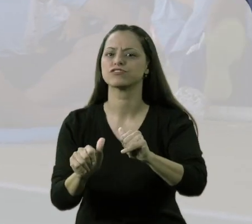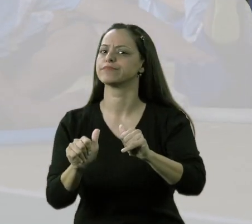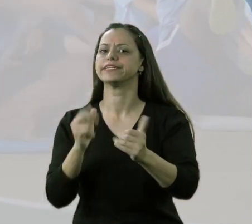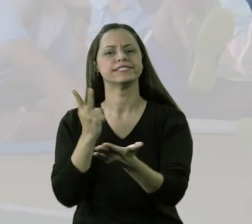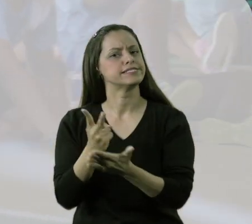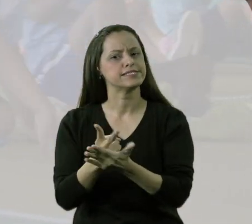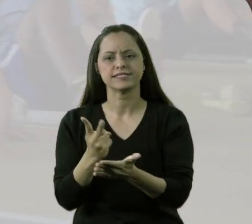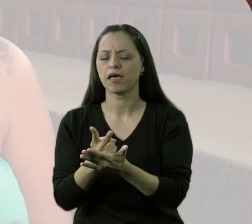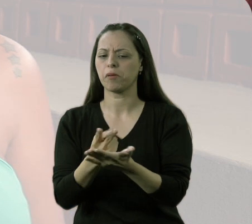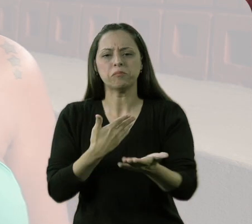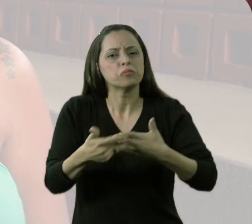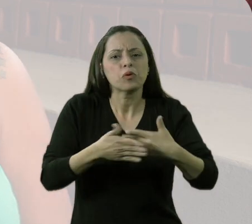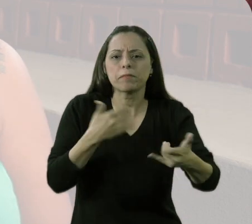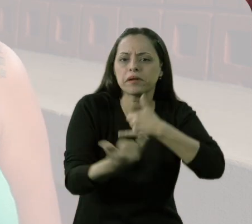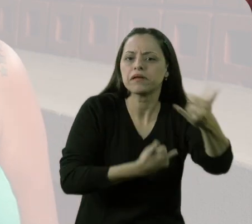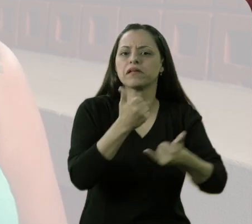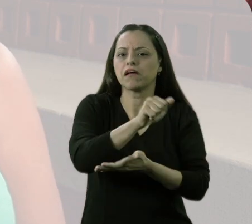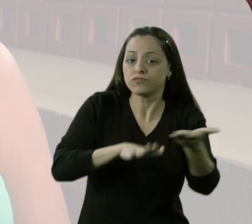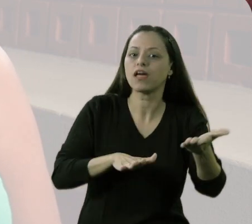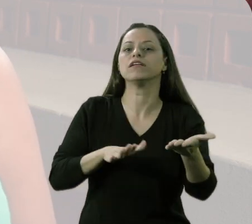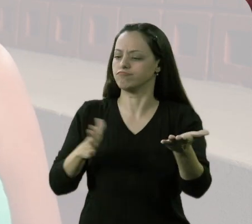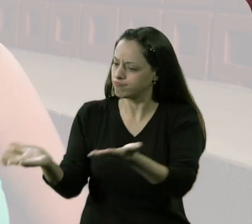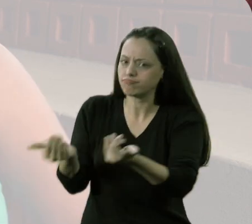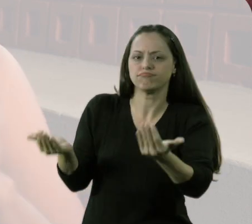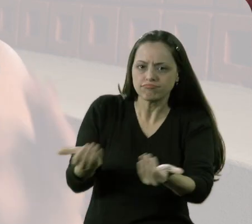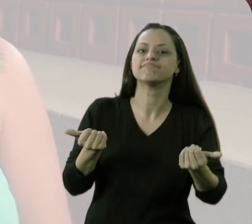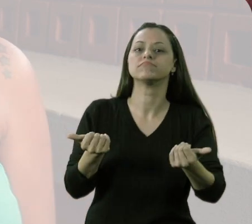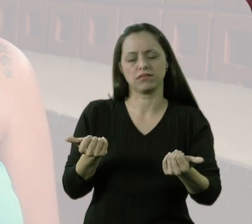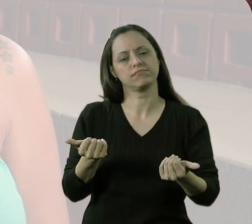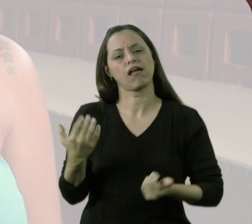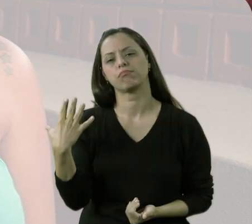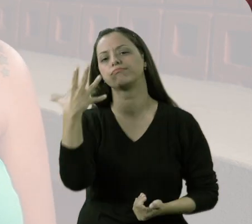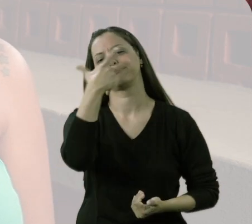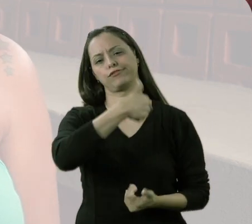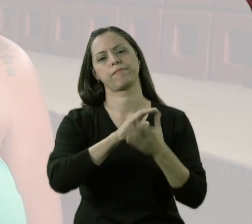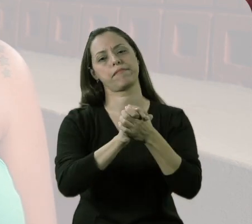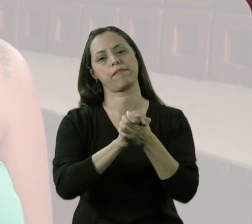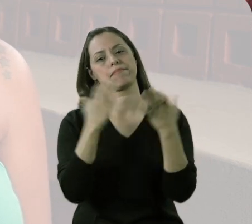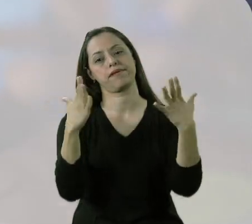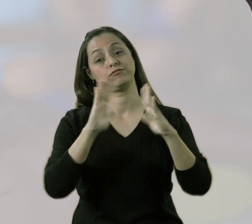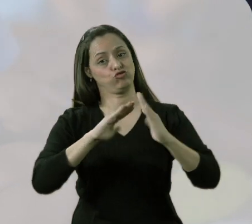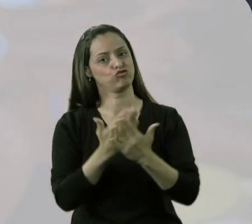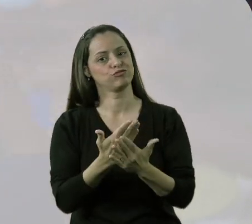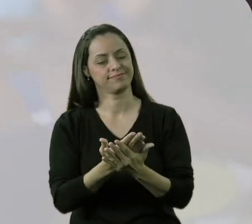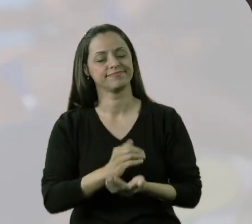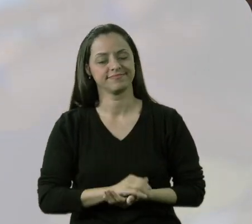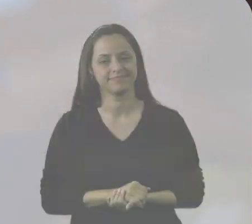tudo que é atividade que tem aqui na escola eles o envolvem, sabe? Eu acho muito bonito e a escola está de parabéns.